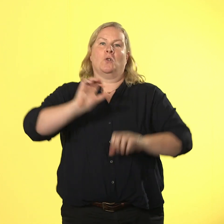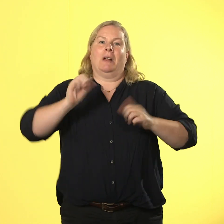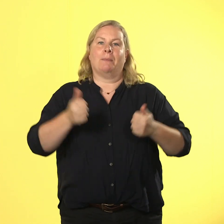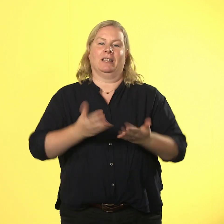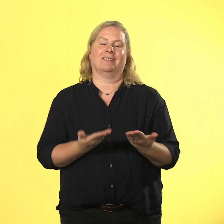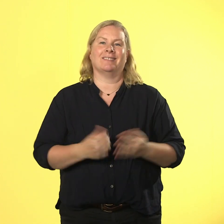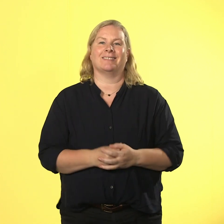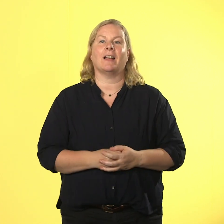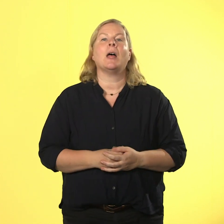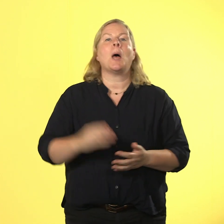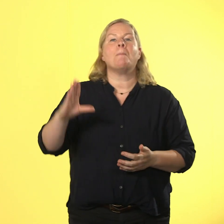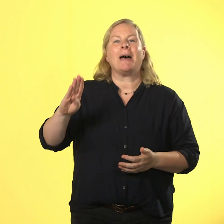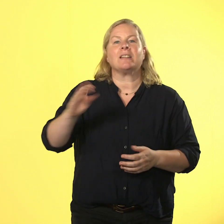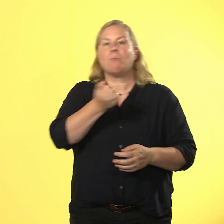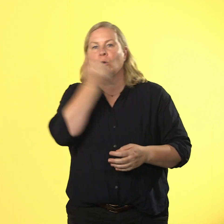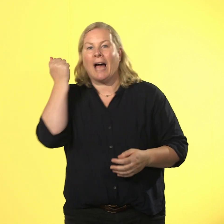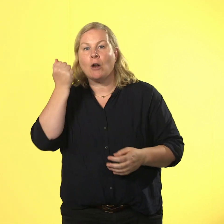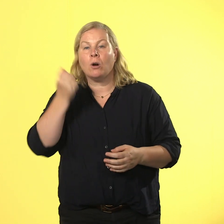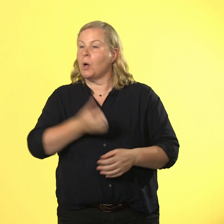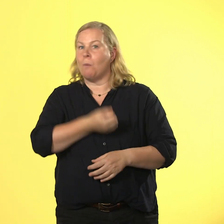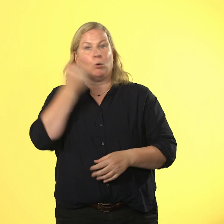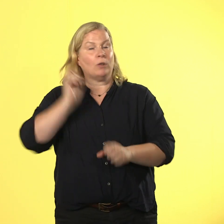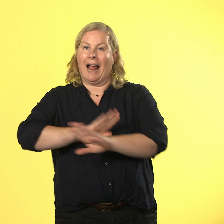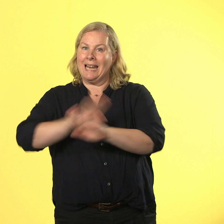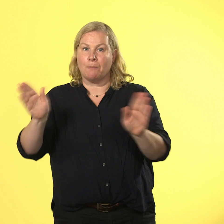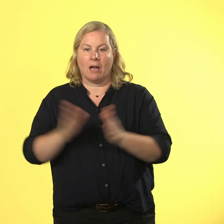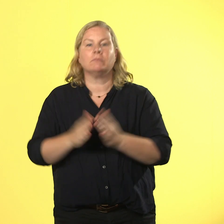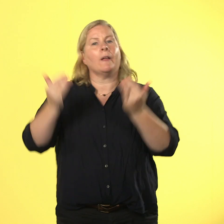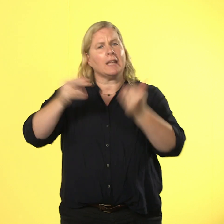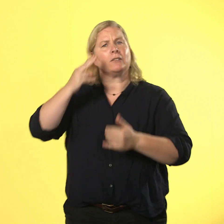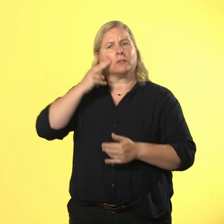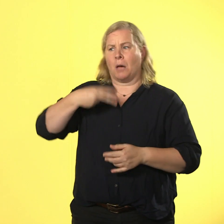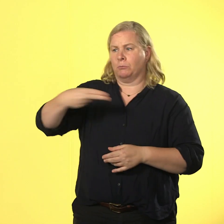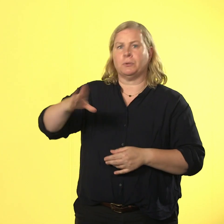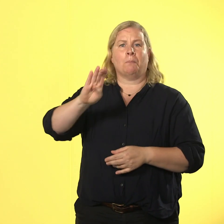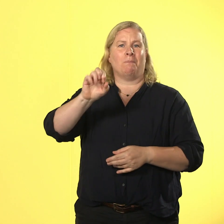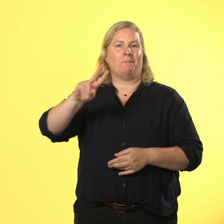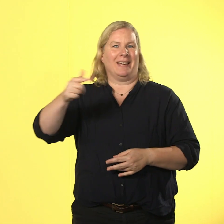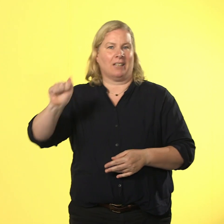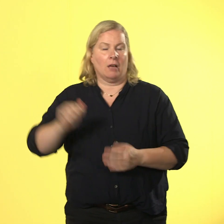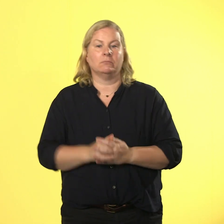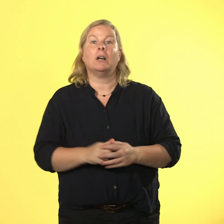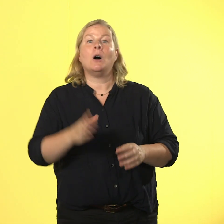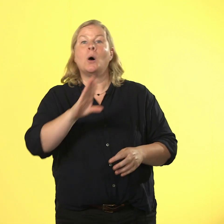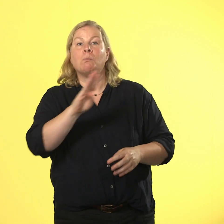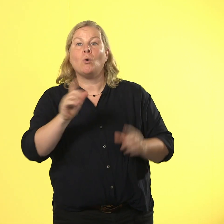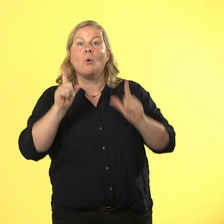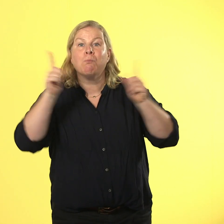ist jetzt 0 brutal und heißt für alle nur noch beraa. bruno brüller schreit ausschließlich vor